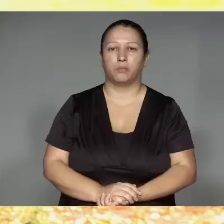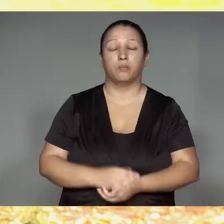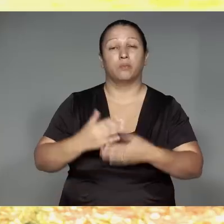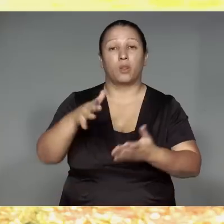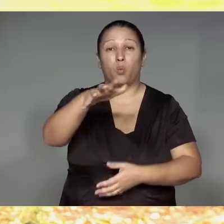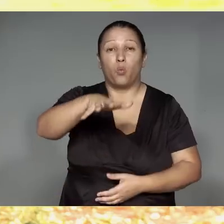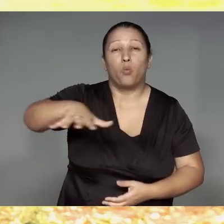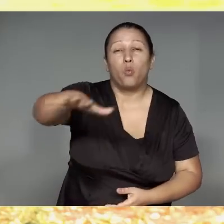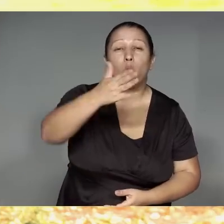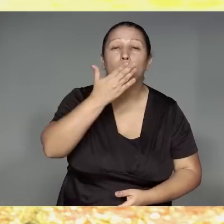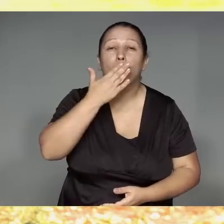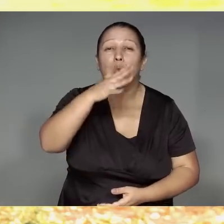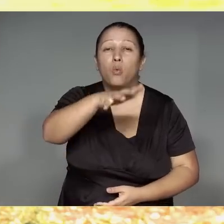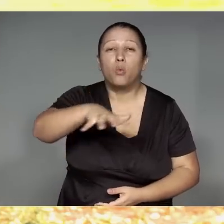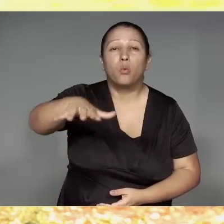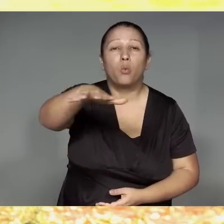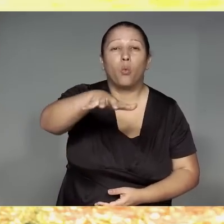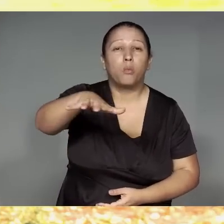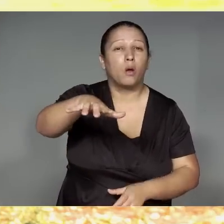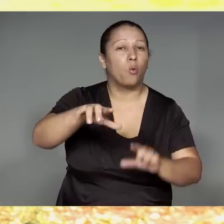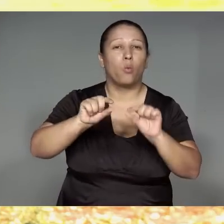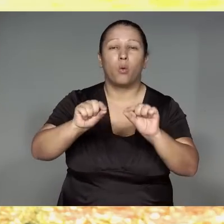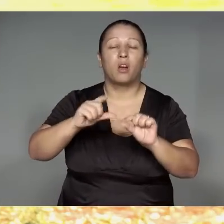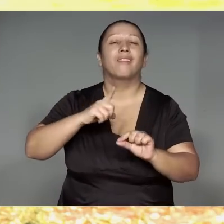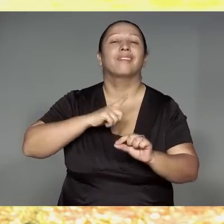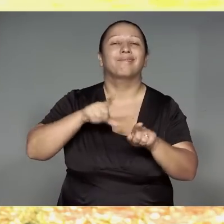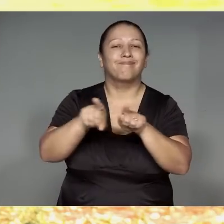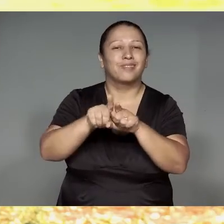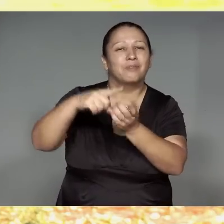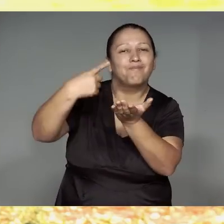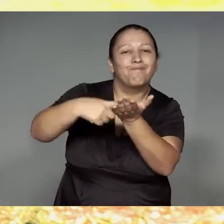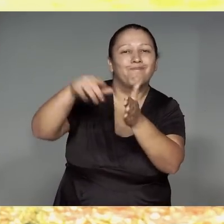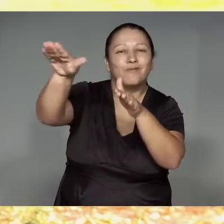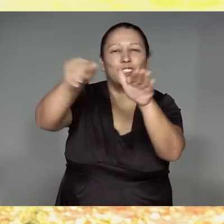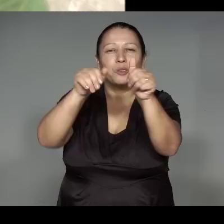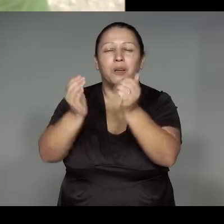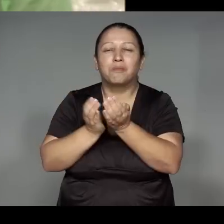Wetepewarawa wereko, o’a’awa, paranam